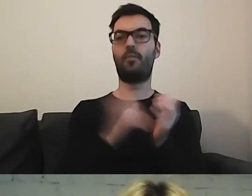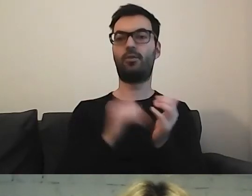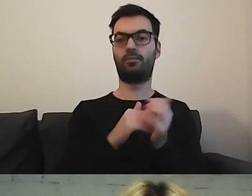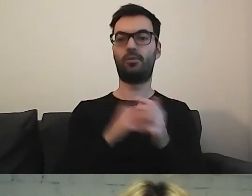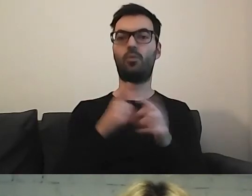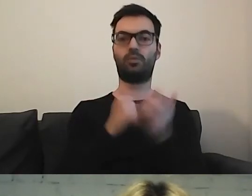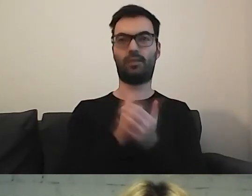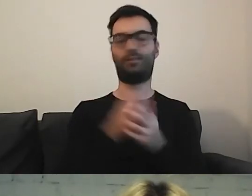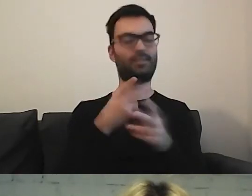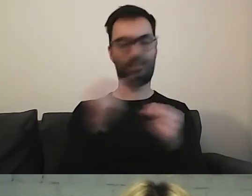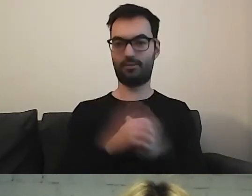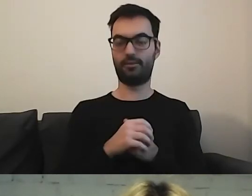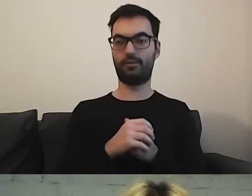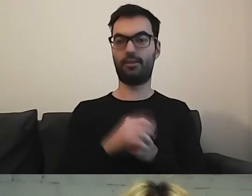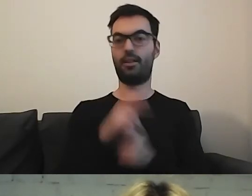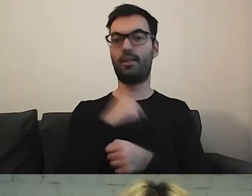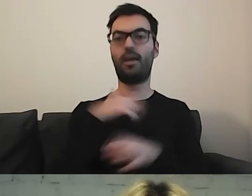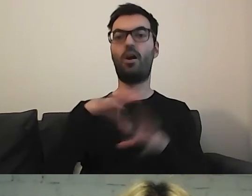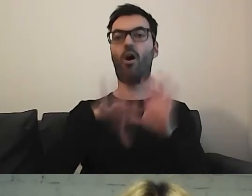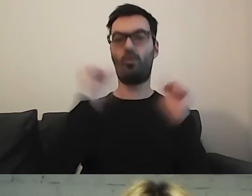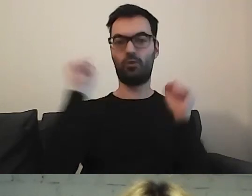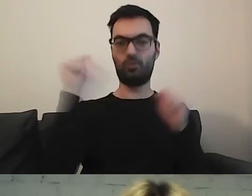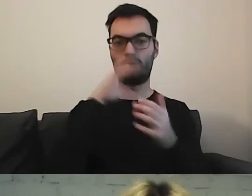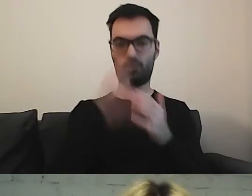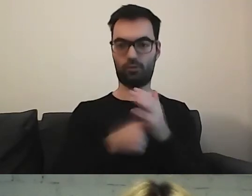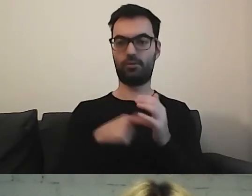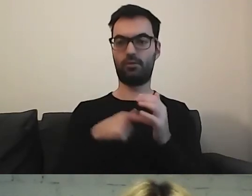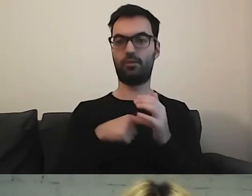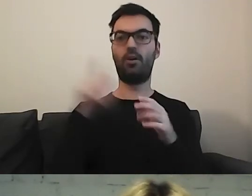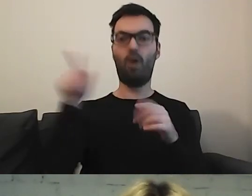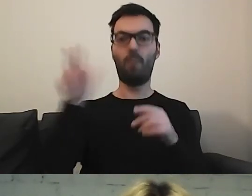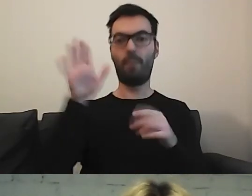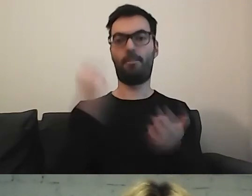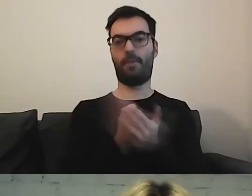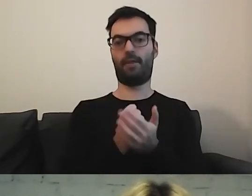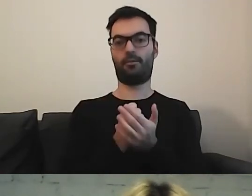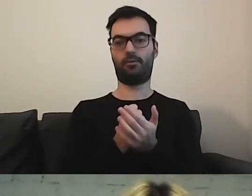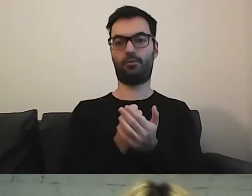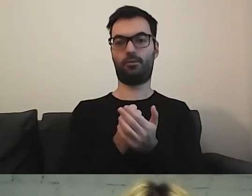Nasz odbiorca ma z tego skorzystać. On ma prawo korzystania z naszych usług.